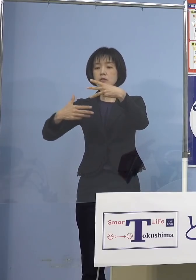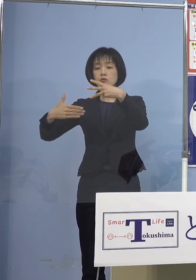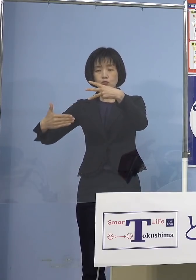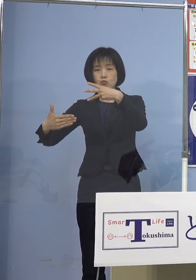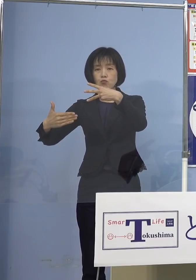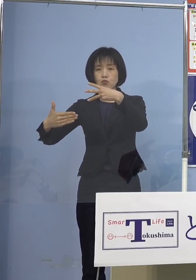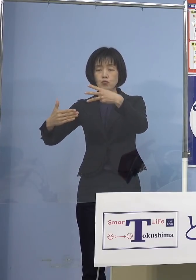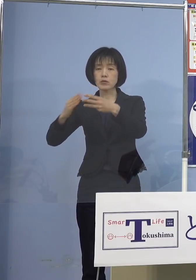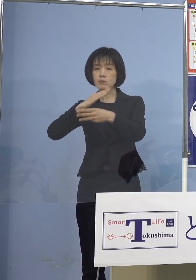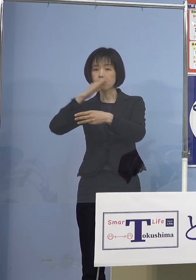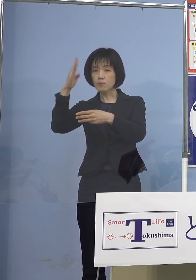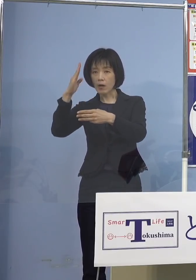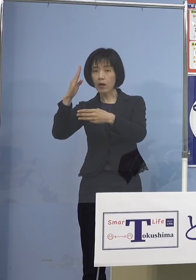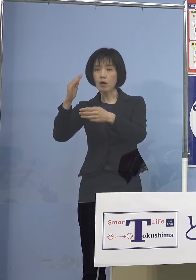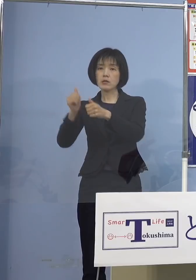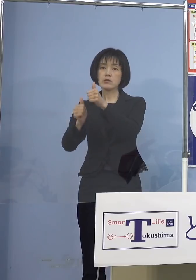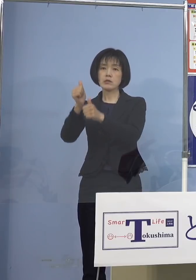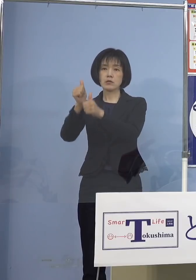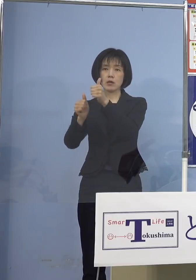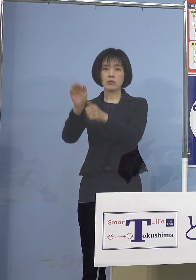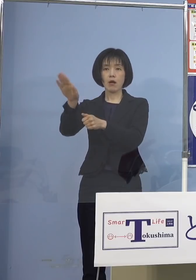予定となっております